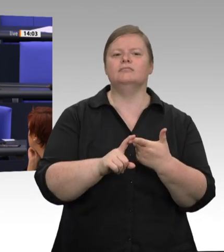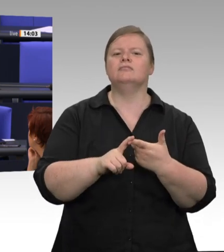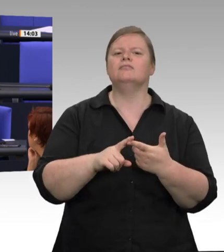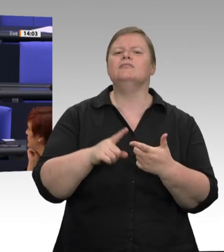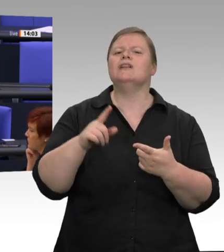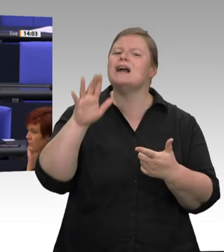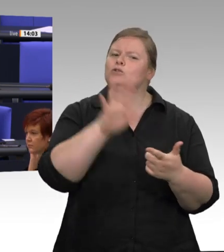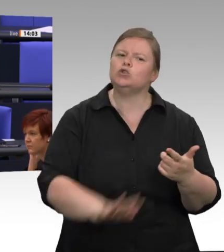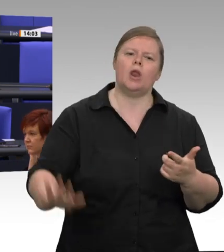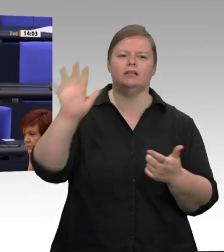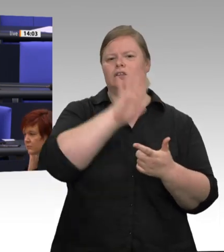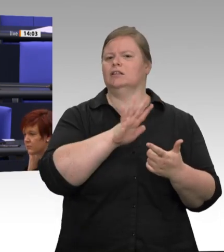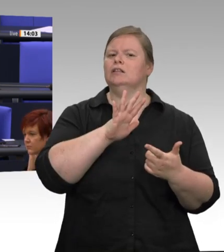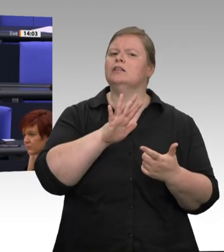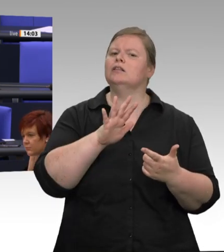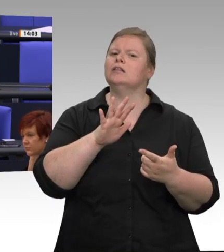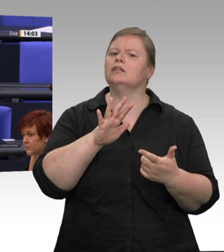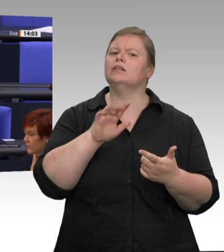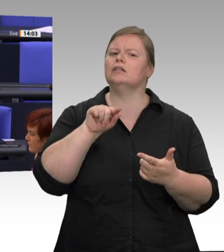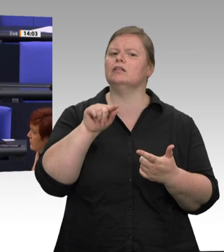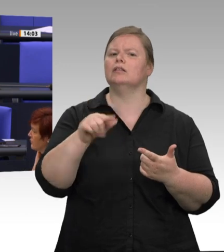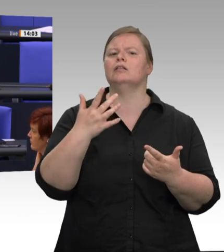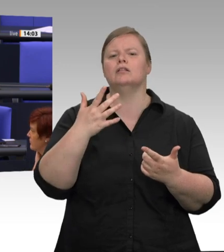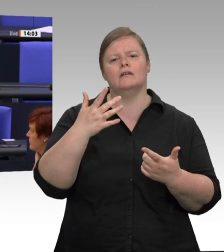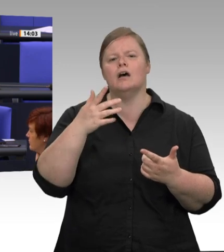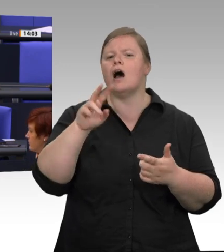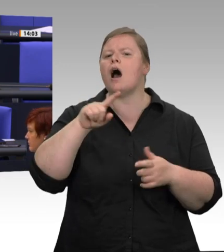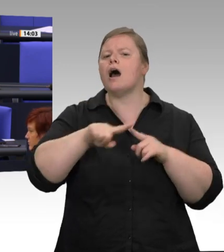sonst hätte ich die Zahlen ja nicht vorlesen können, die ich vorgelesen habe. Ich habe